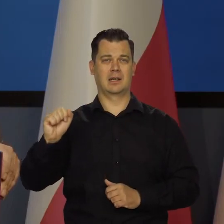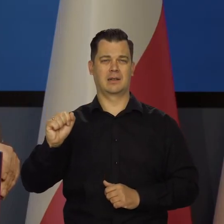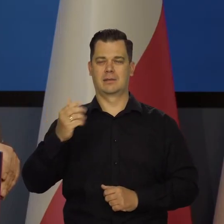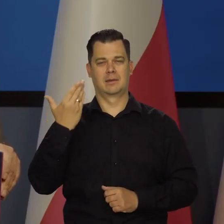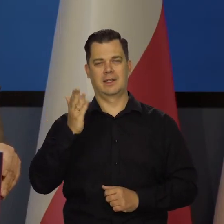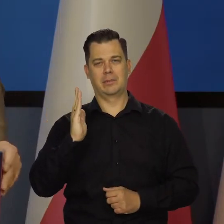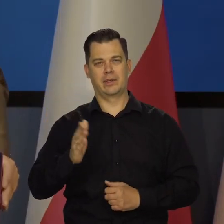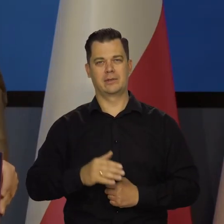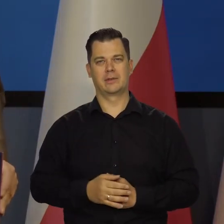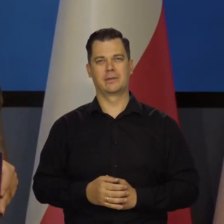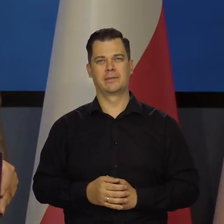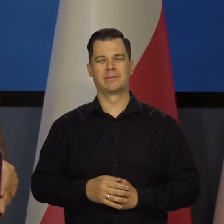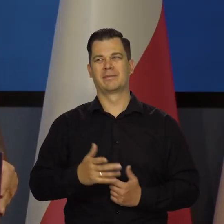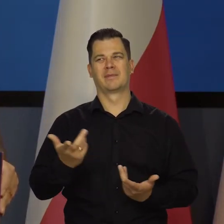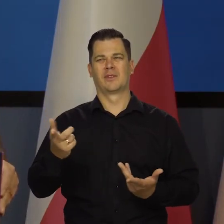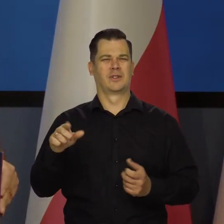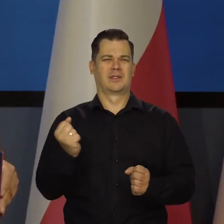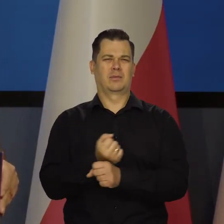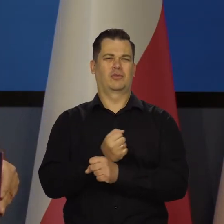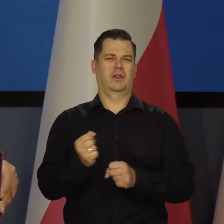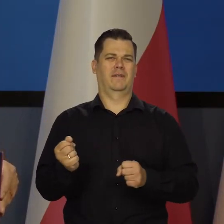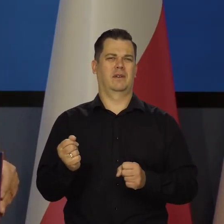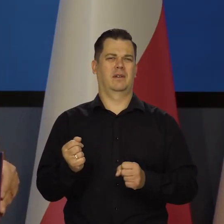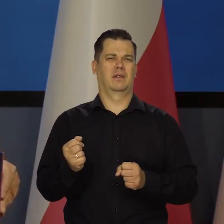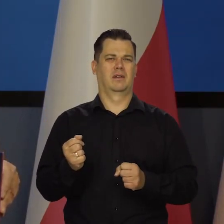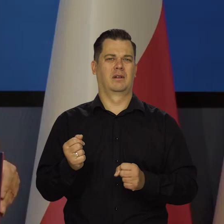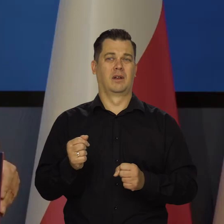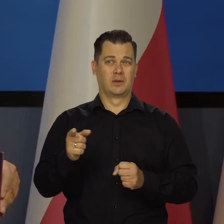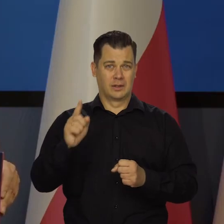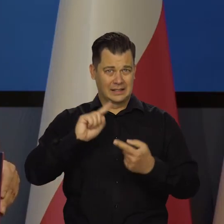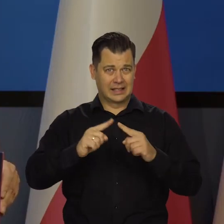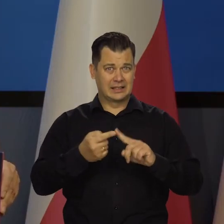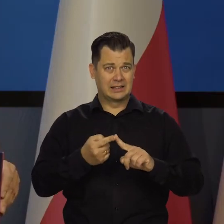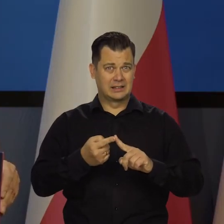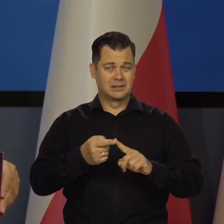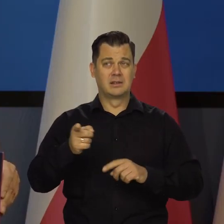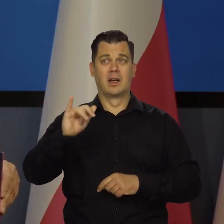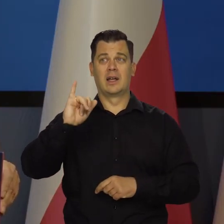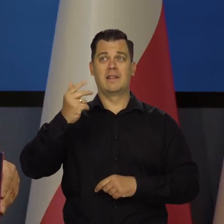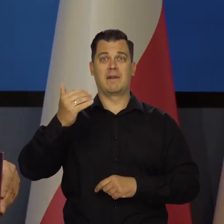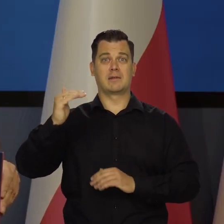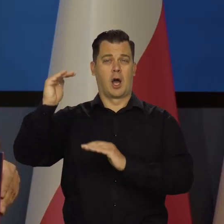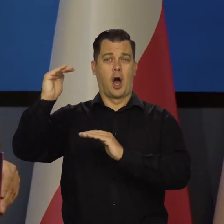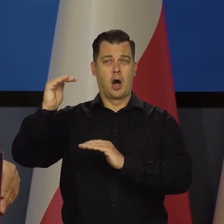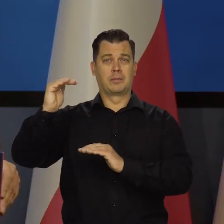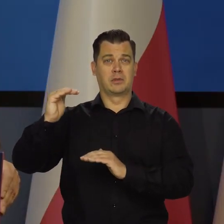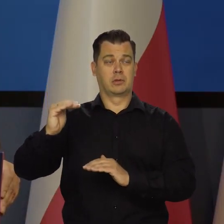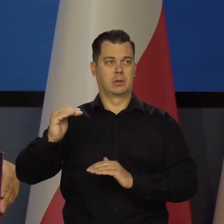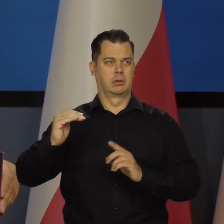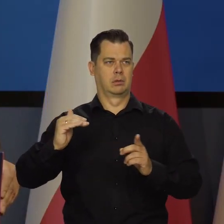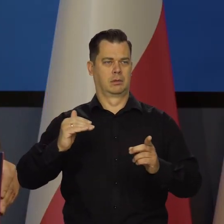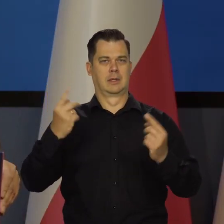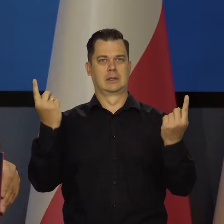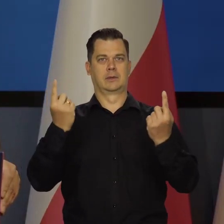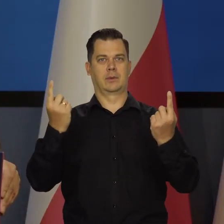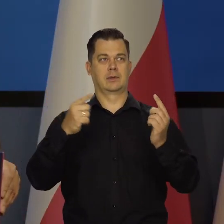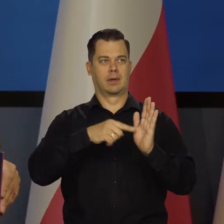Poza tym jest trochę niemożliwe, żeby był sens działać antyinflacyjnie w okresie i tak się pogłębia recesja,